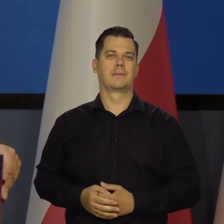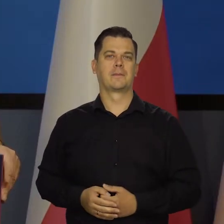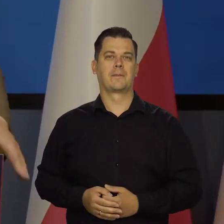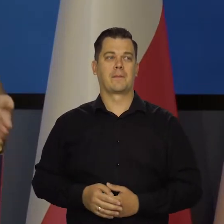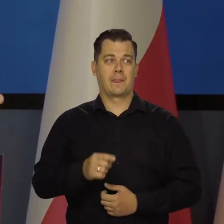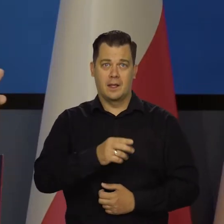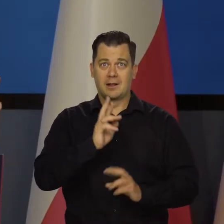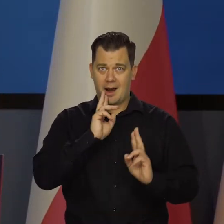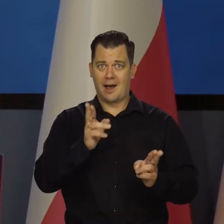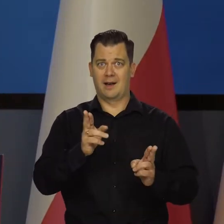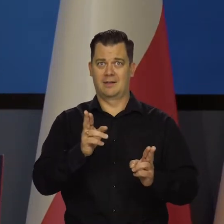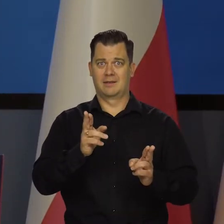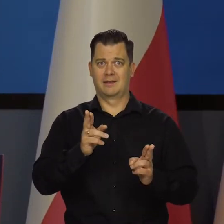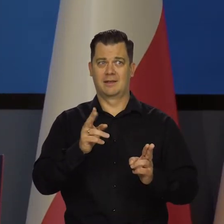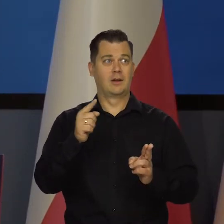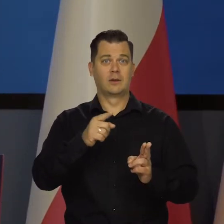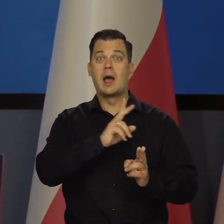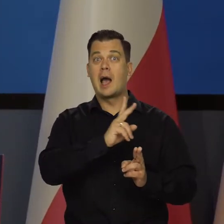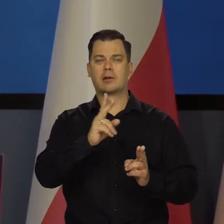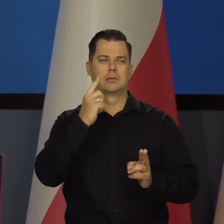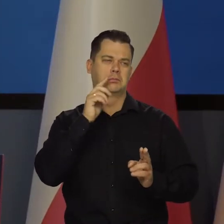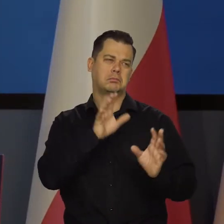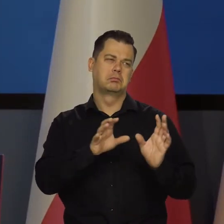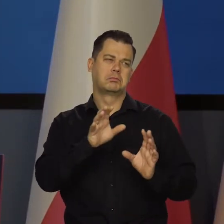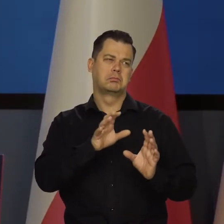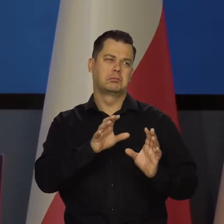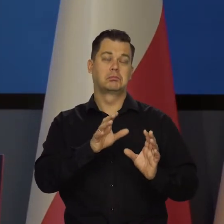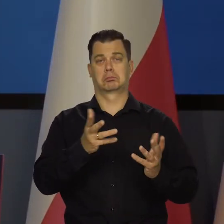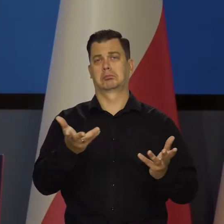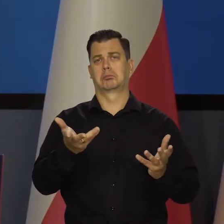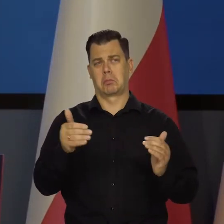To jest realne i to każdy, kto spojrzy na dane, potwierdzi.